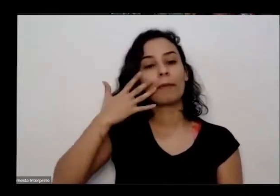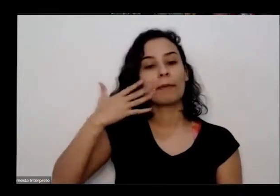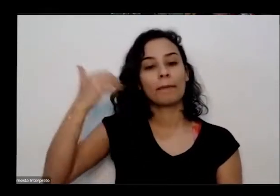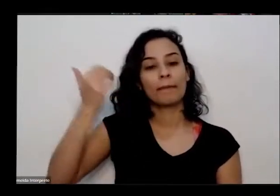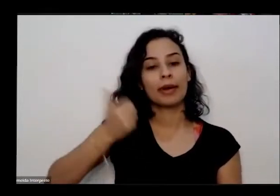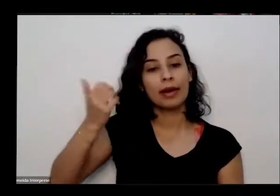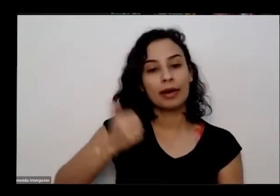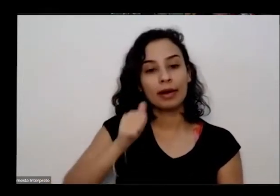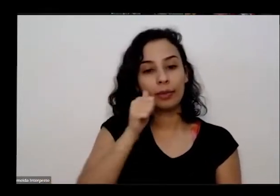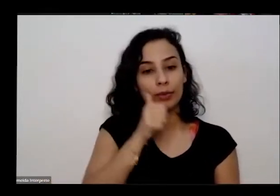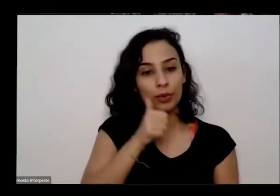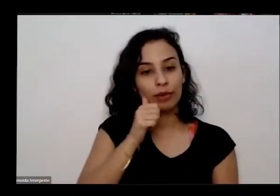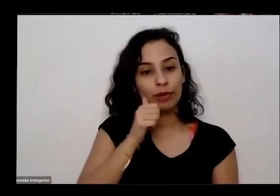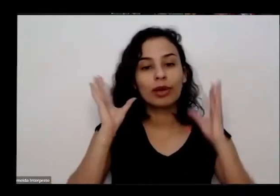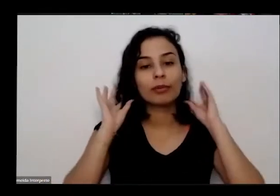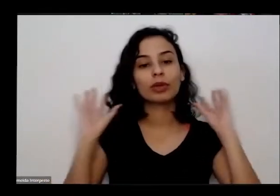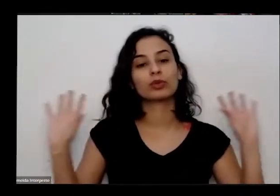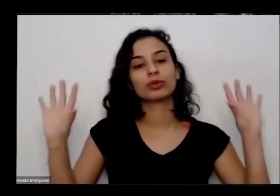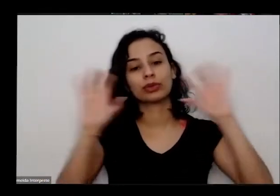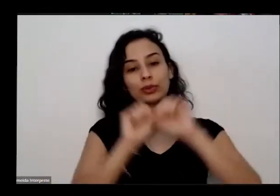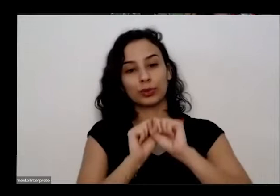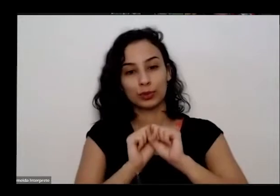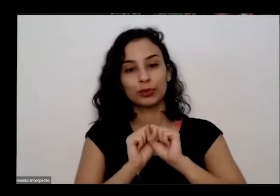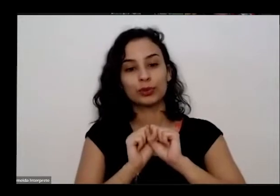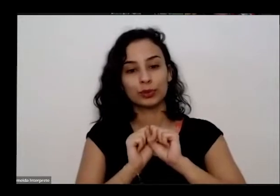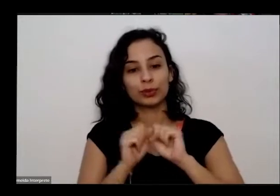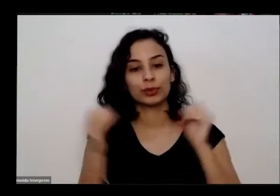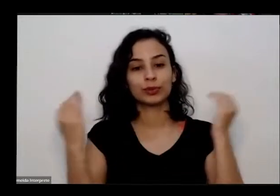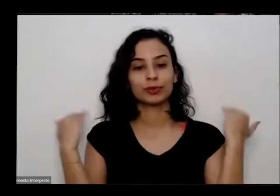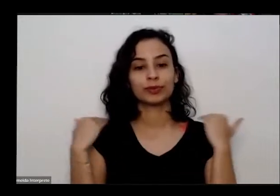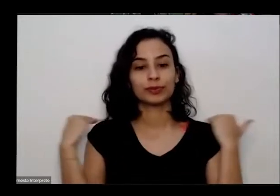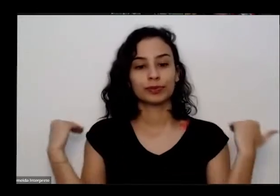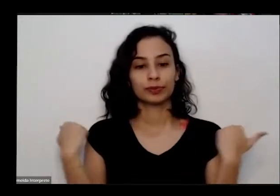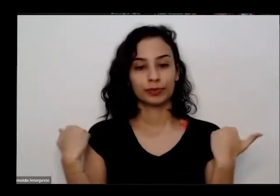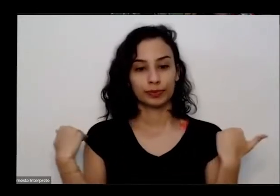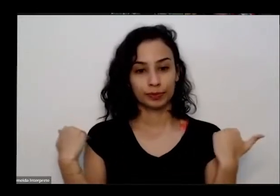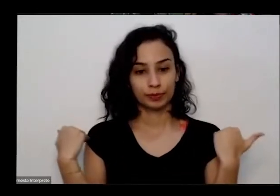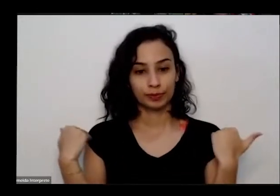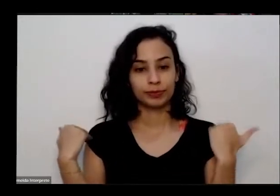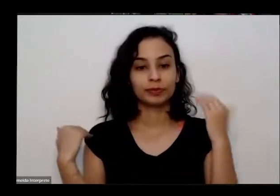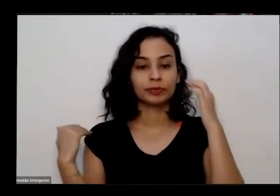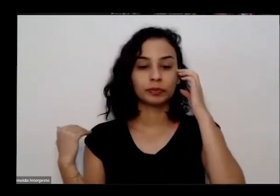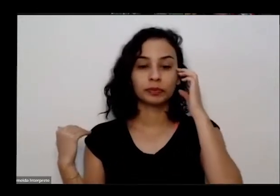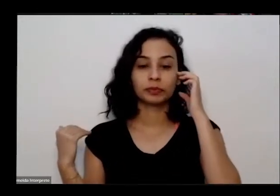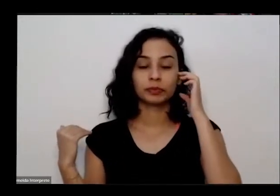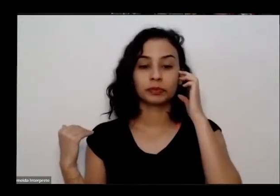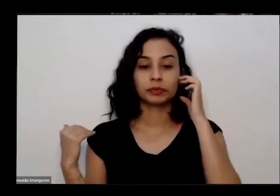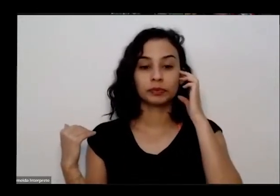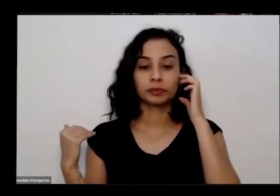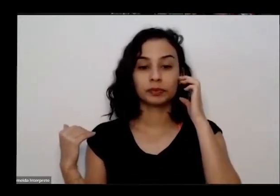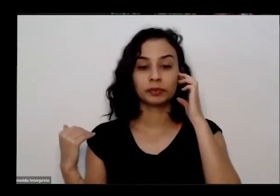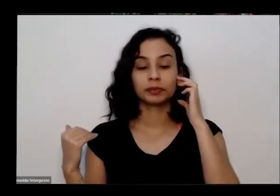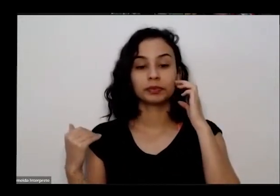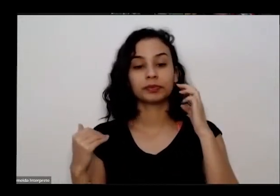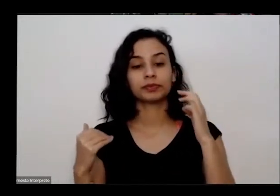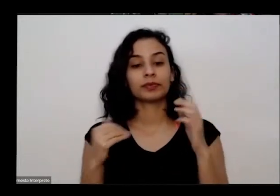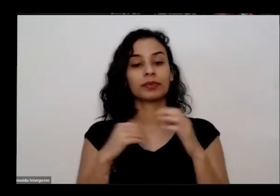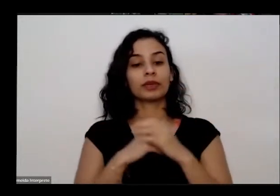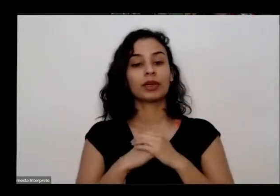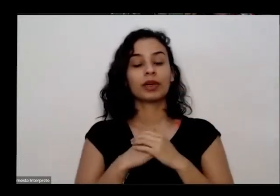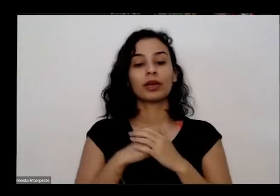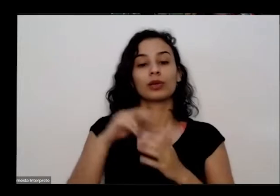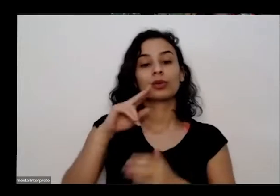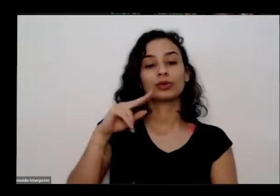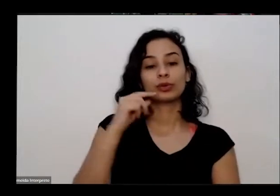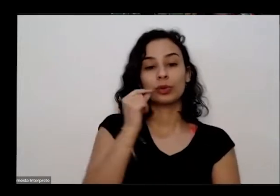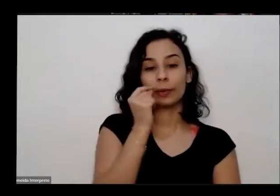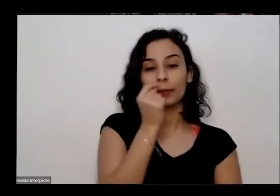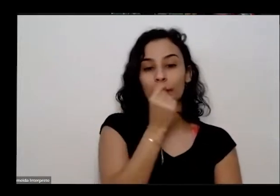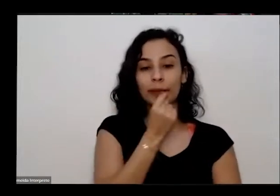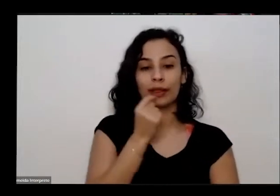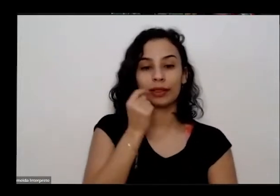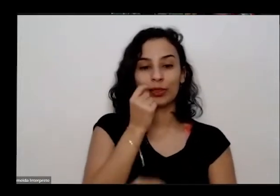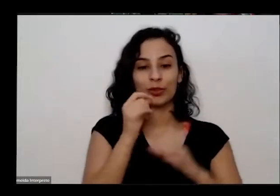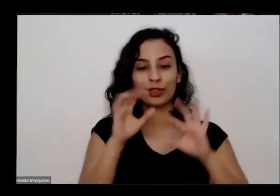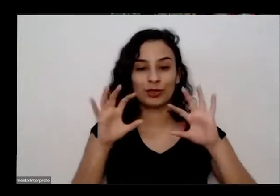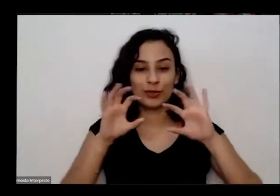um cabelos escuros porque abaixo do ombro eu tô com com batom para o Construtor e colar verde